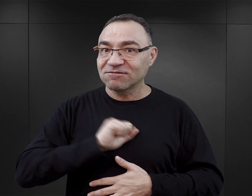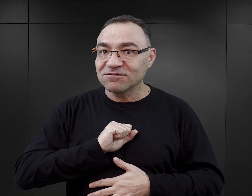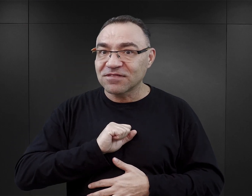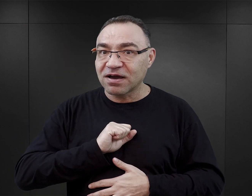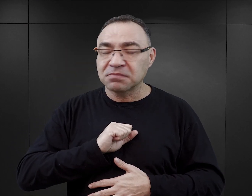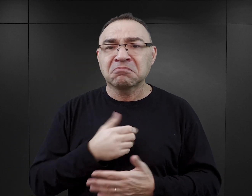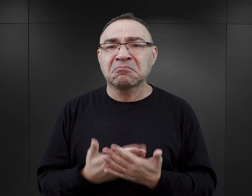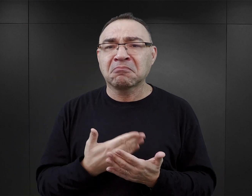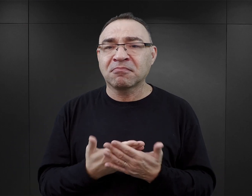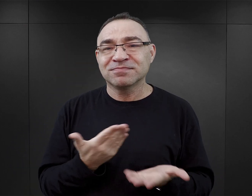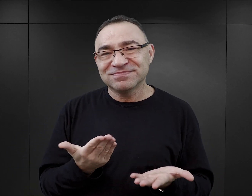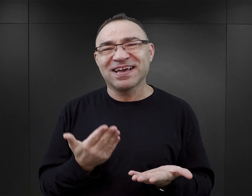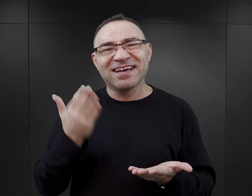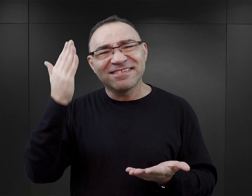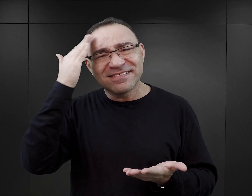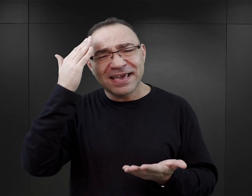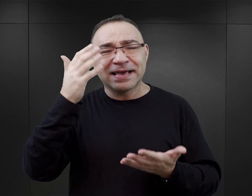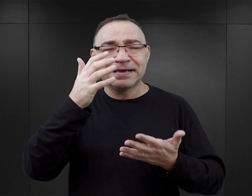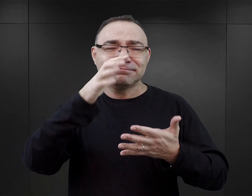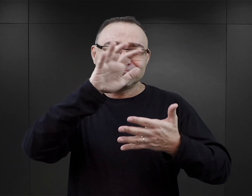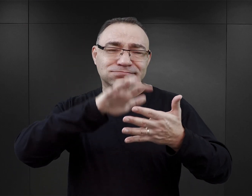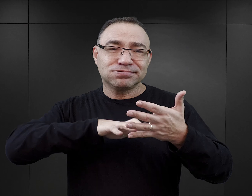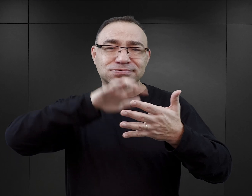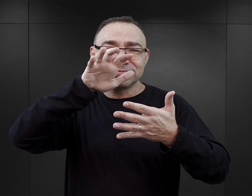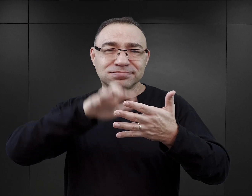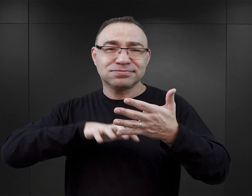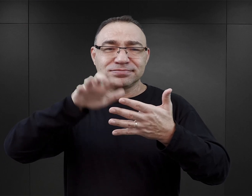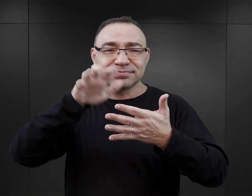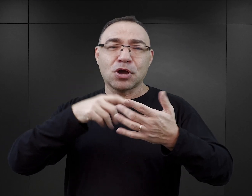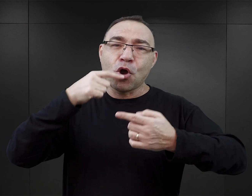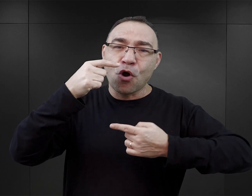Na to wpływa zapewne ta struktura książek, ta forma powieści